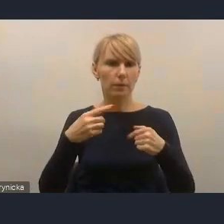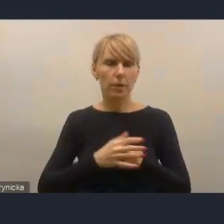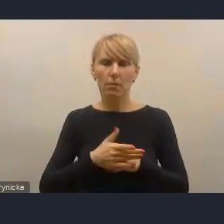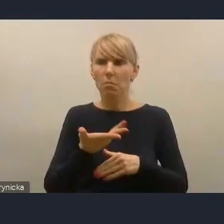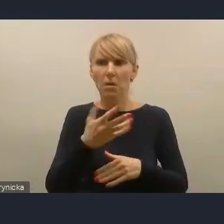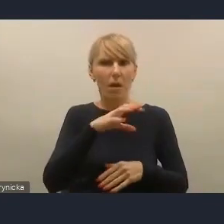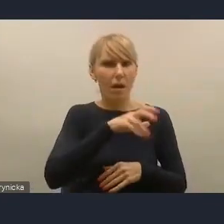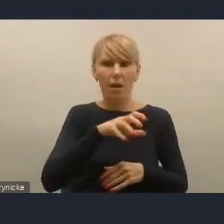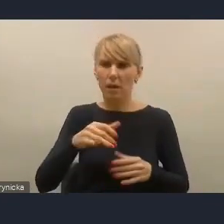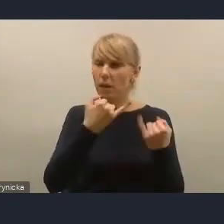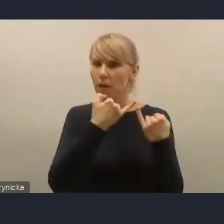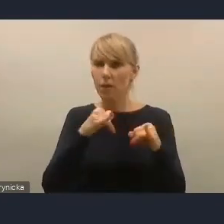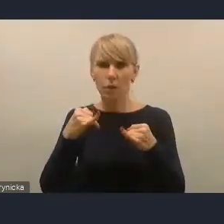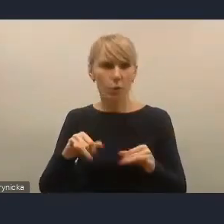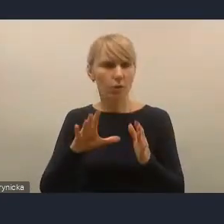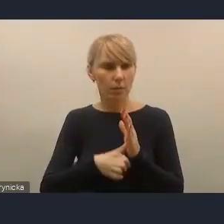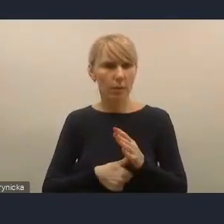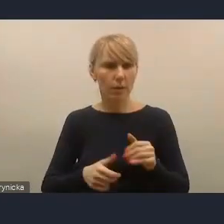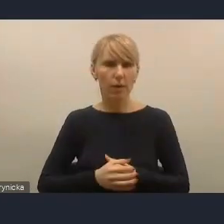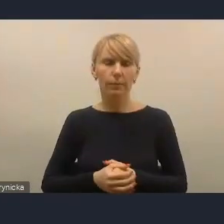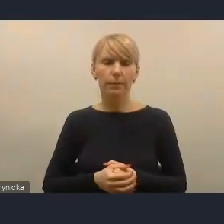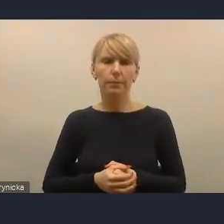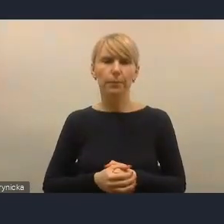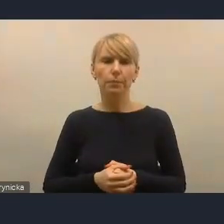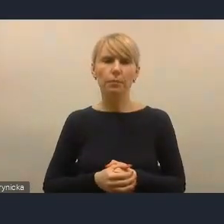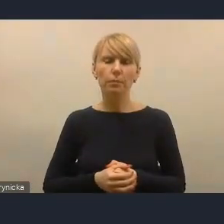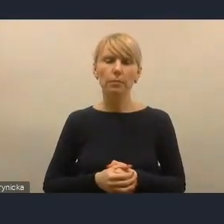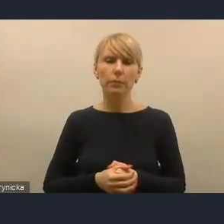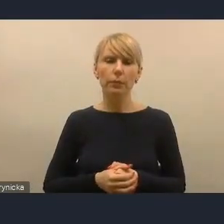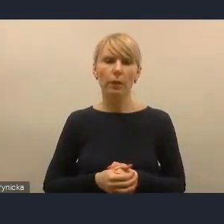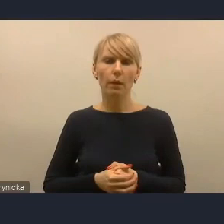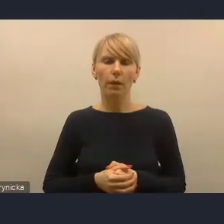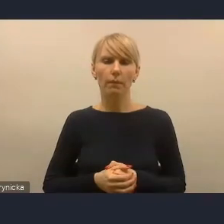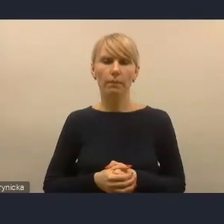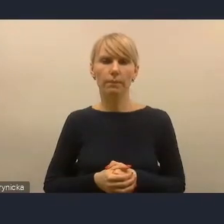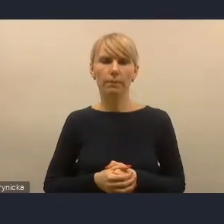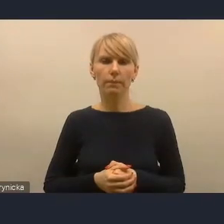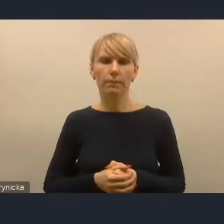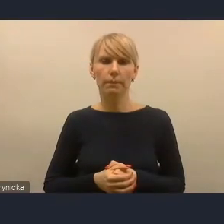jednakże w toku tych dyskusji i pracy różnych zespołów i ekspertów,